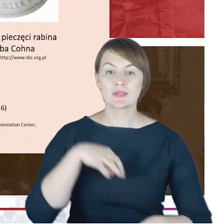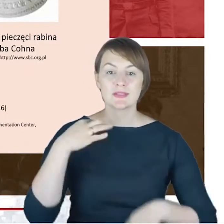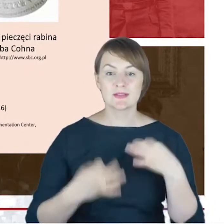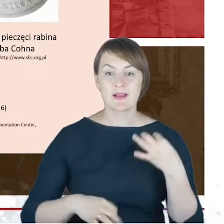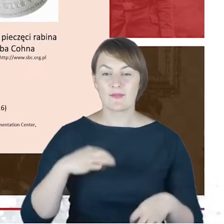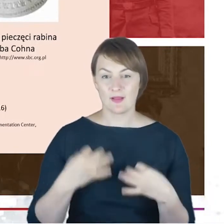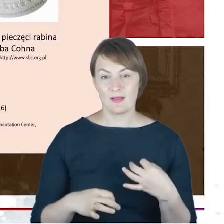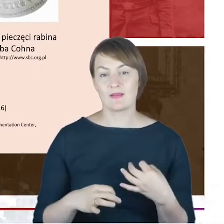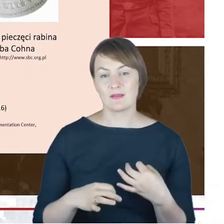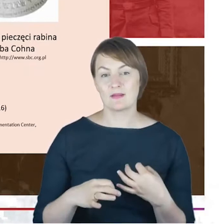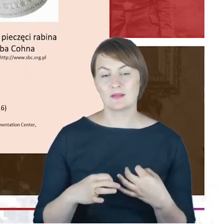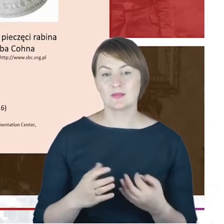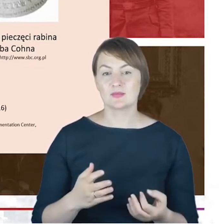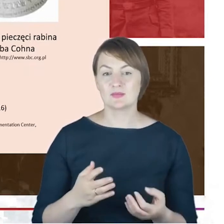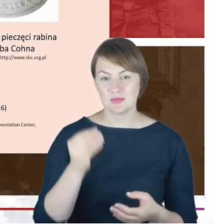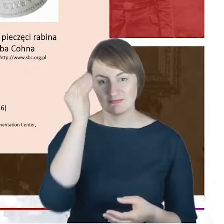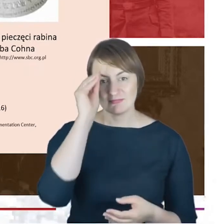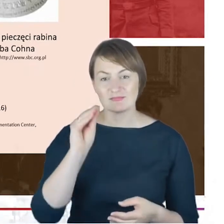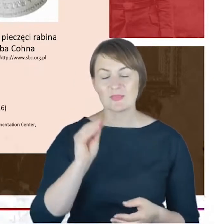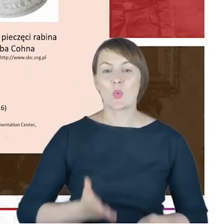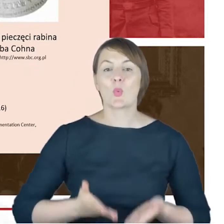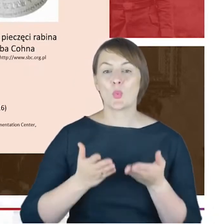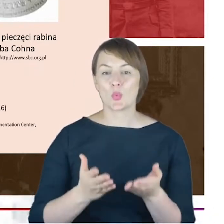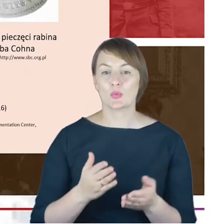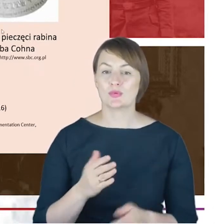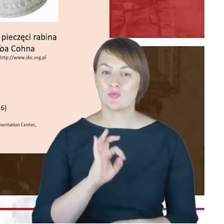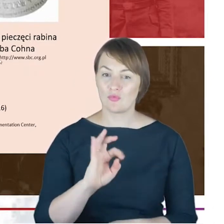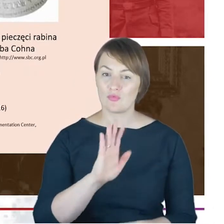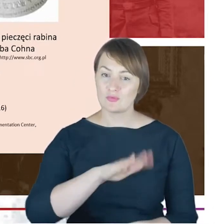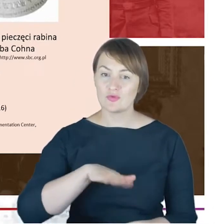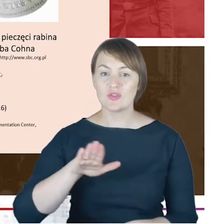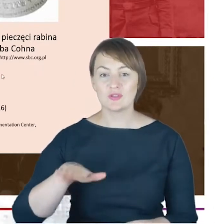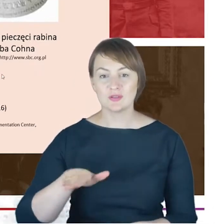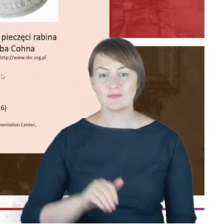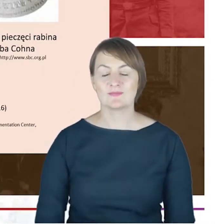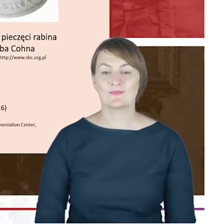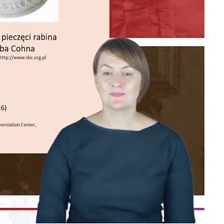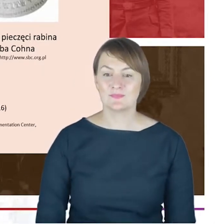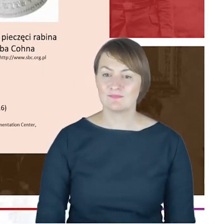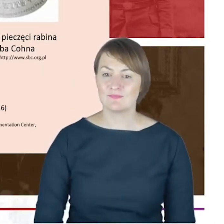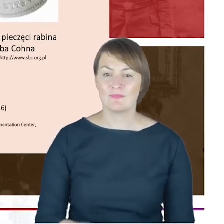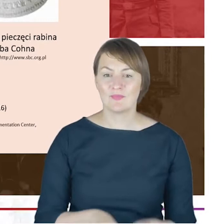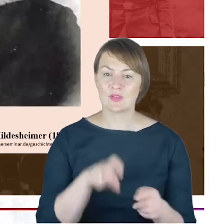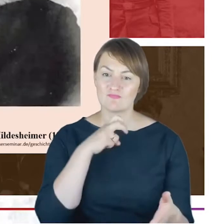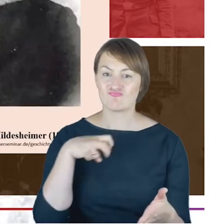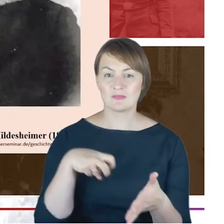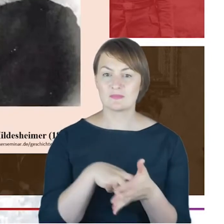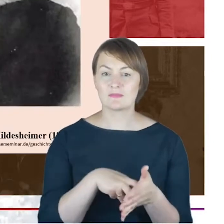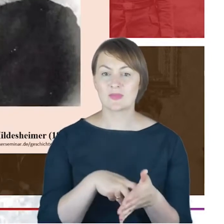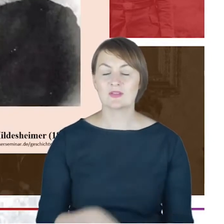narodzin kolejnego swojego dziecka. Tutaj mamy tłok pieczęci Rabina Jacoba Cohna. I teraz